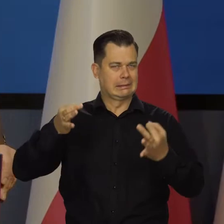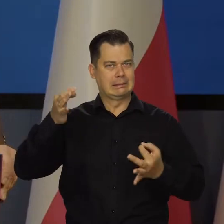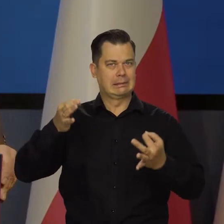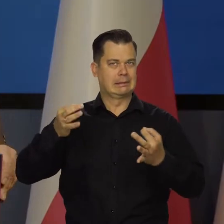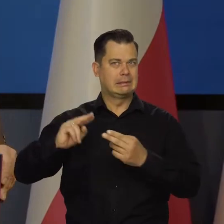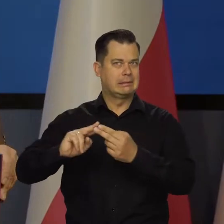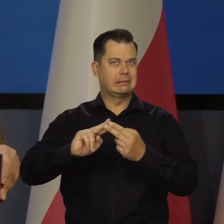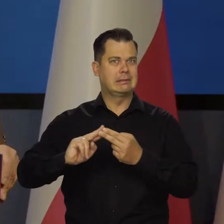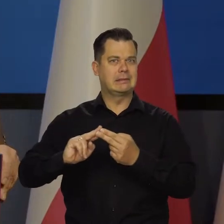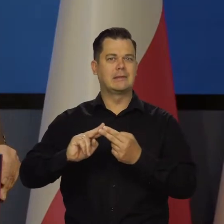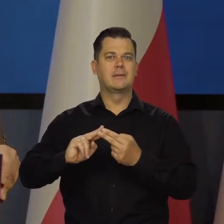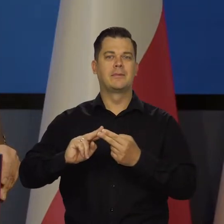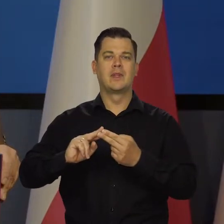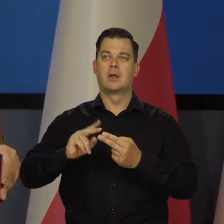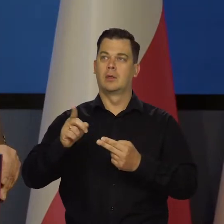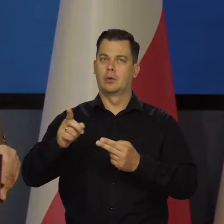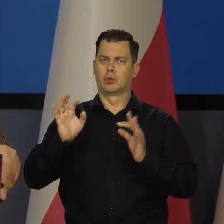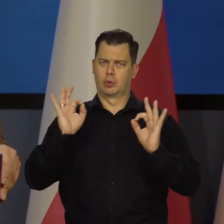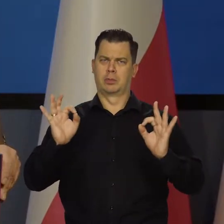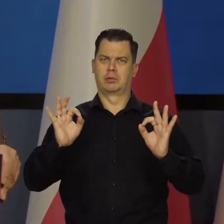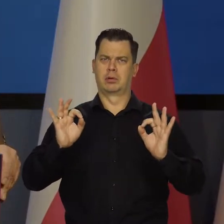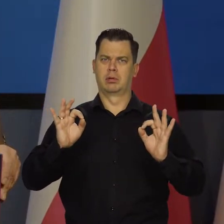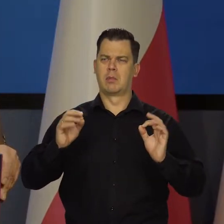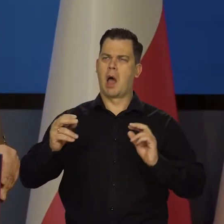Poziom aktywności jest dobry, wysoki,